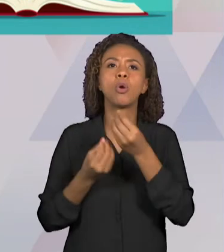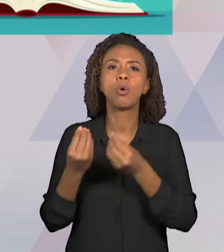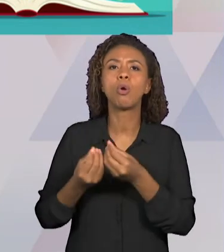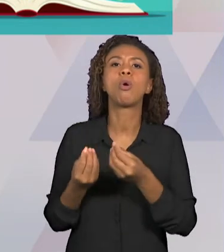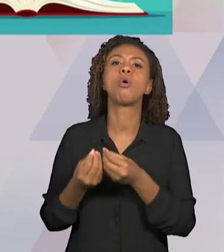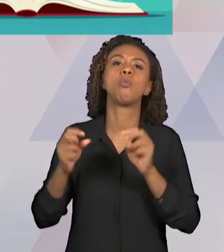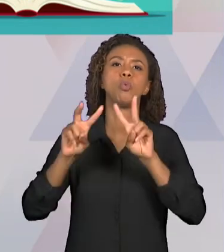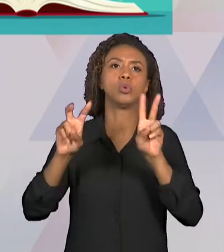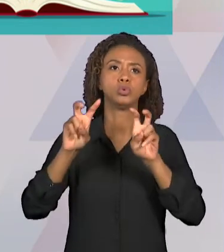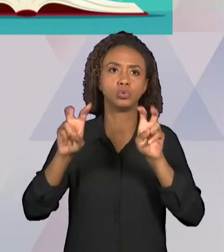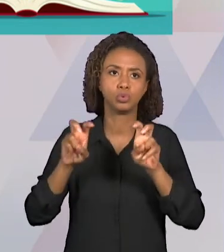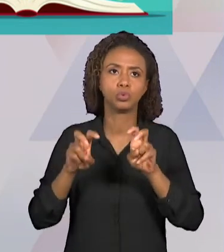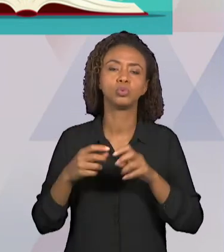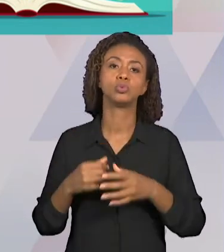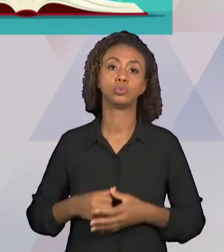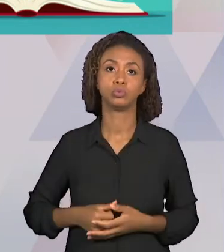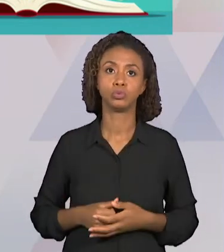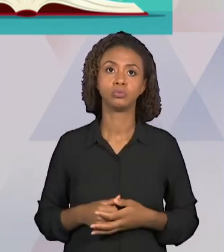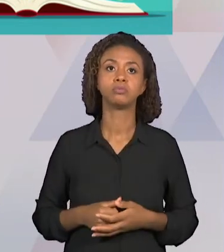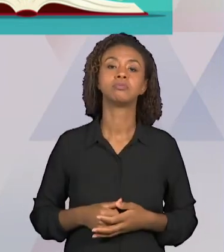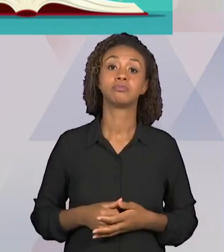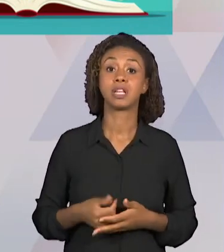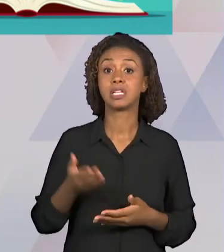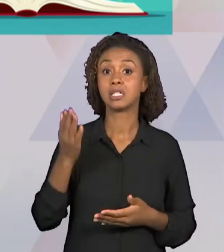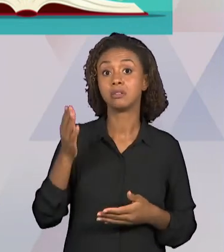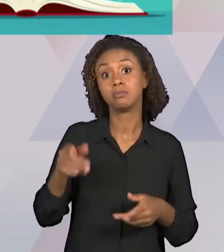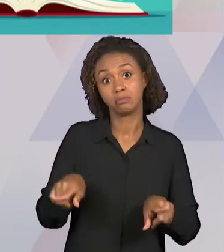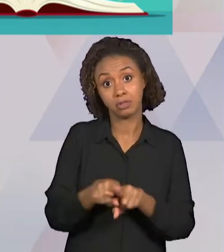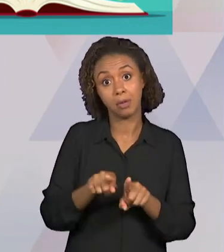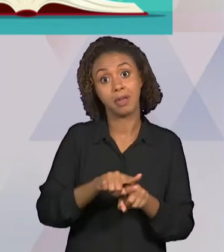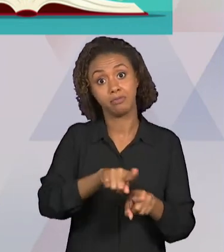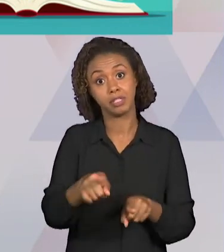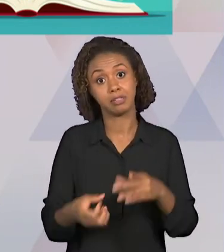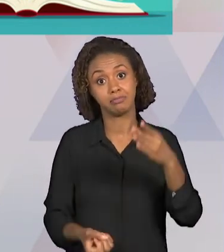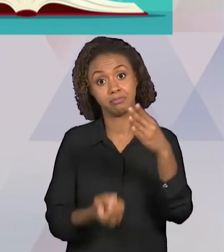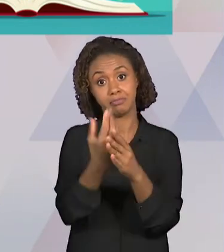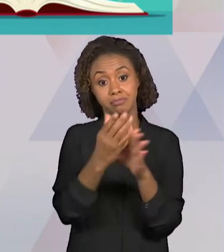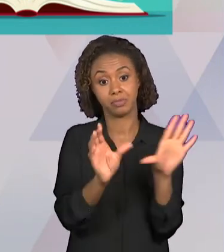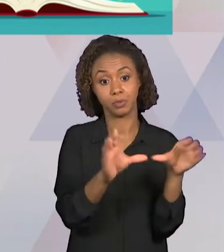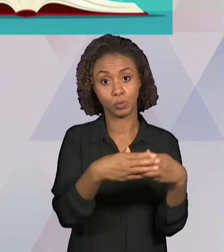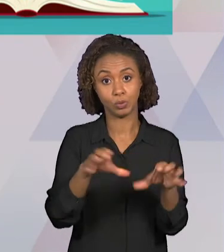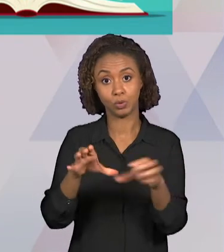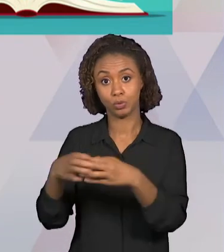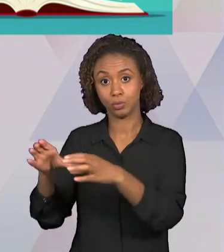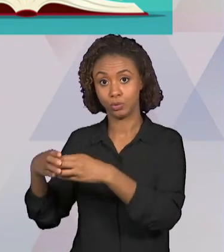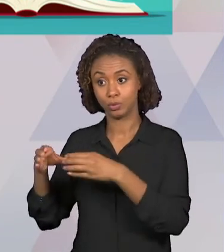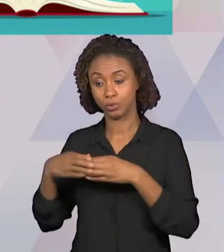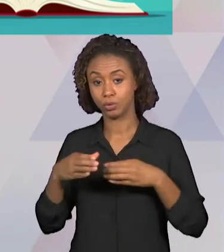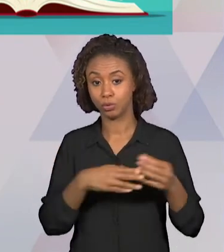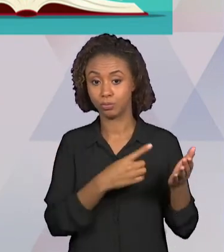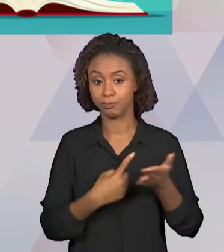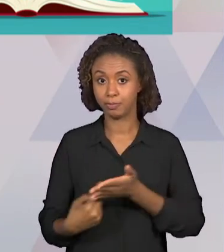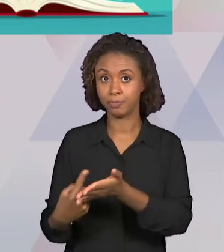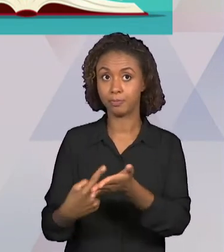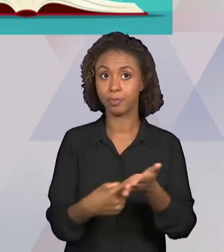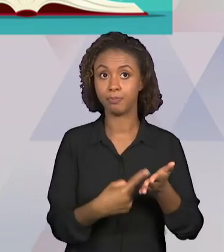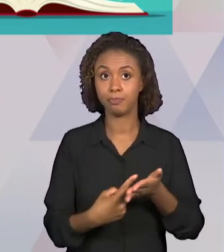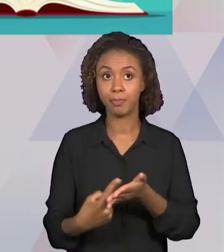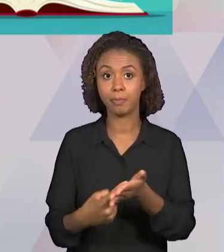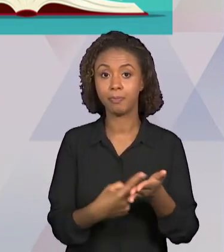DOS GRUPOS DE TRABALHO E JÁ COMEÇAR O CONTATO COM